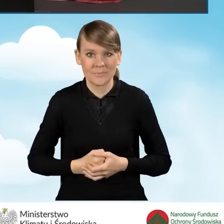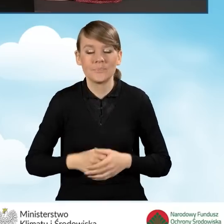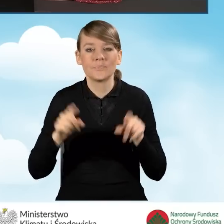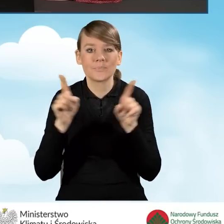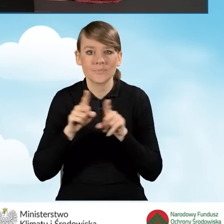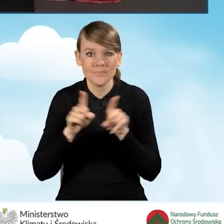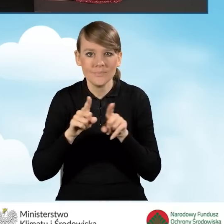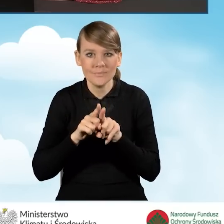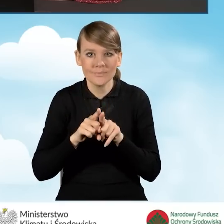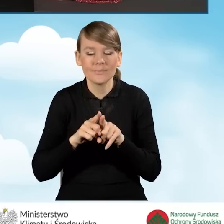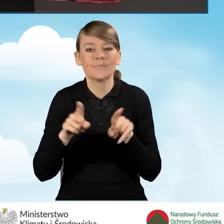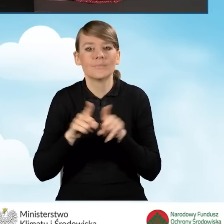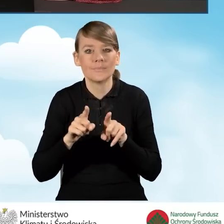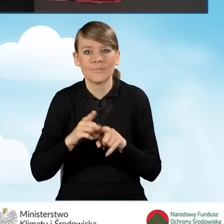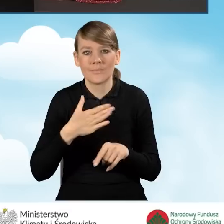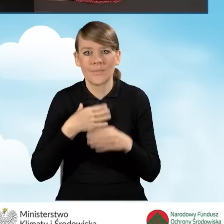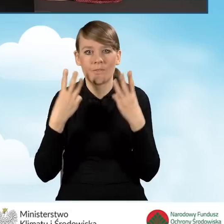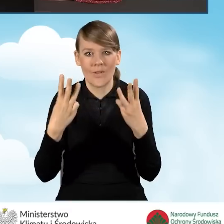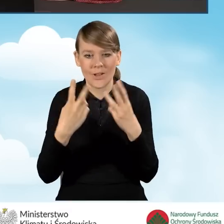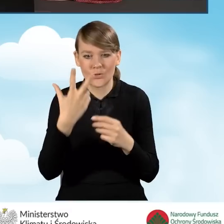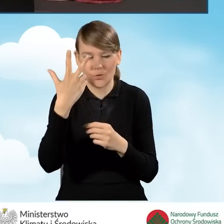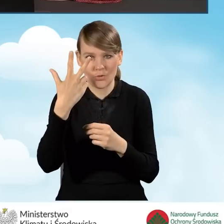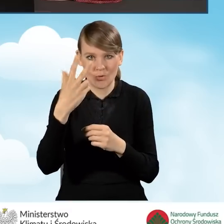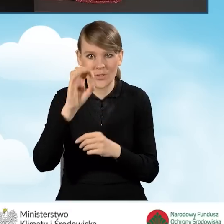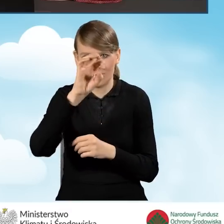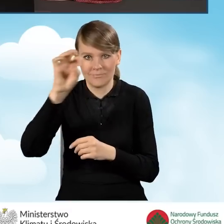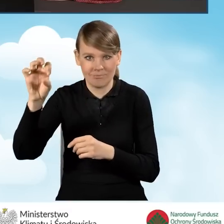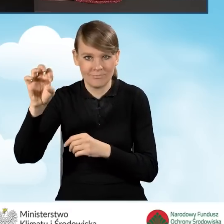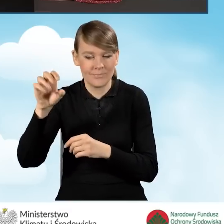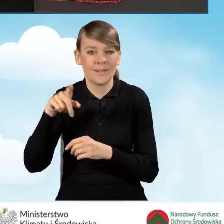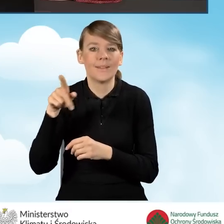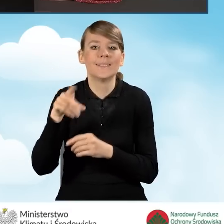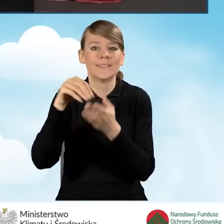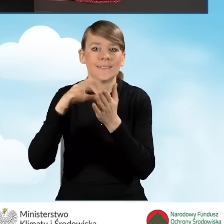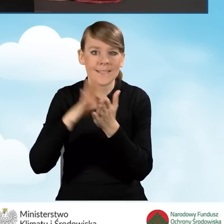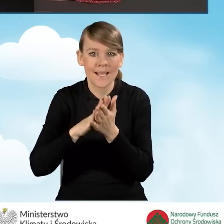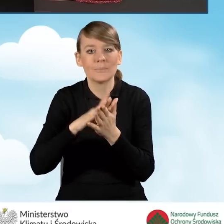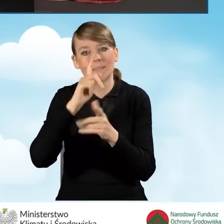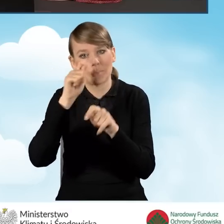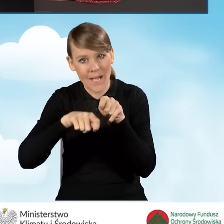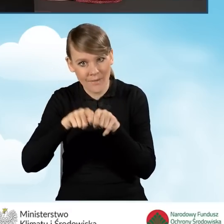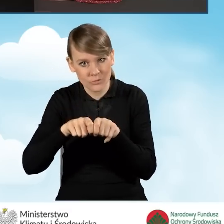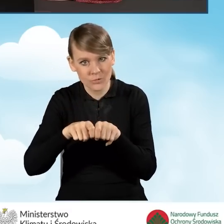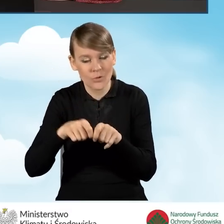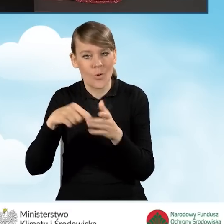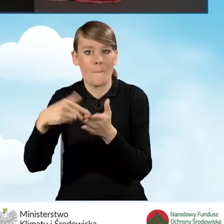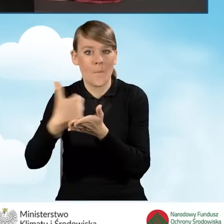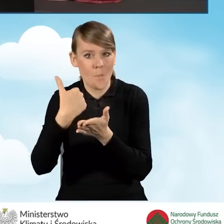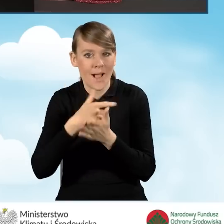Mamy również bardzo ważne trzy ikonki na samym końcu, to jest ikonka zapisz i sprawdź, która pomaga nam zweryfikować